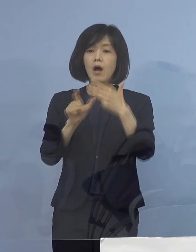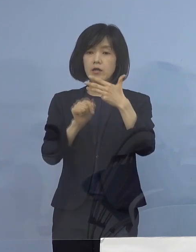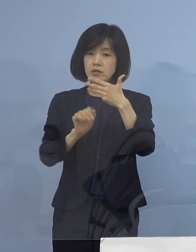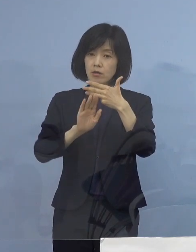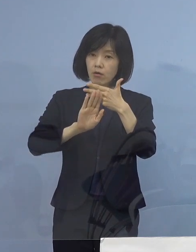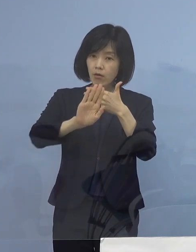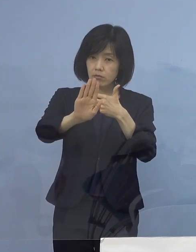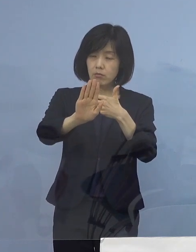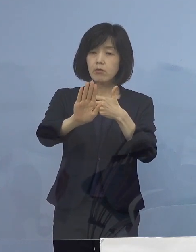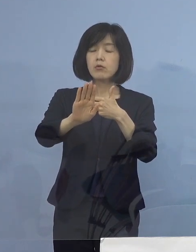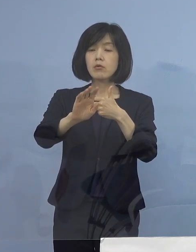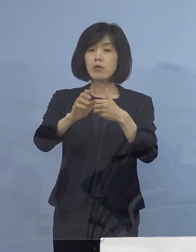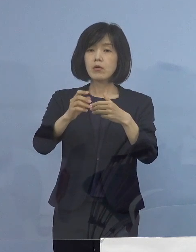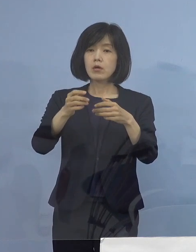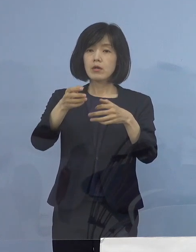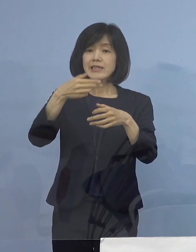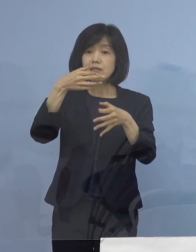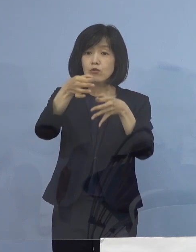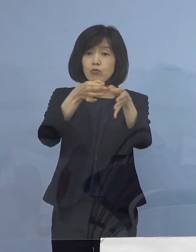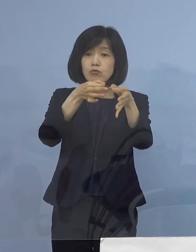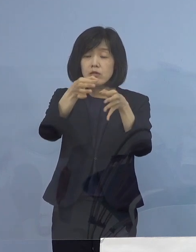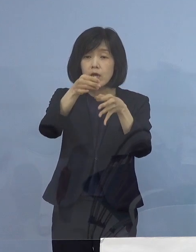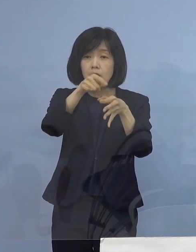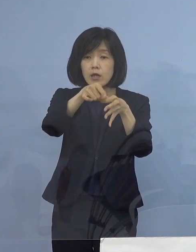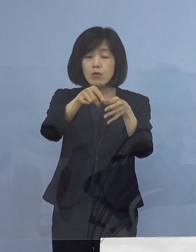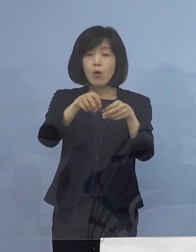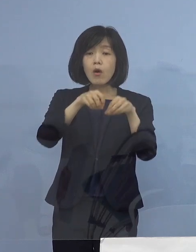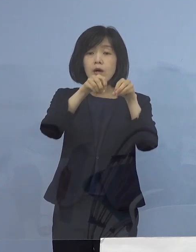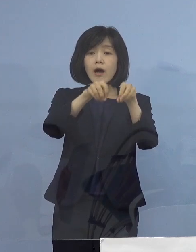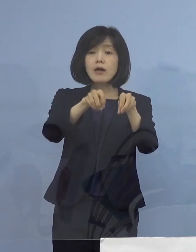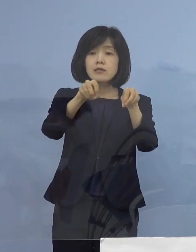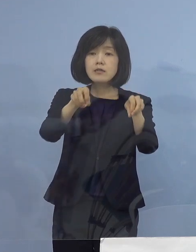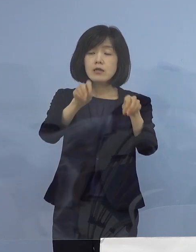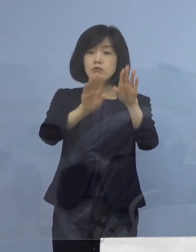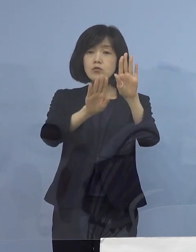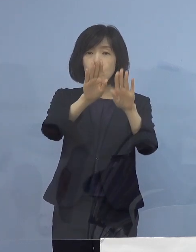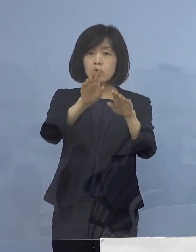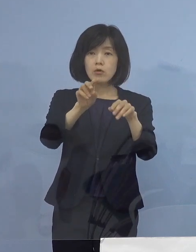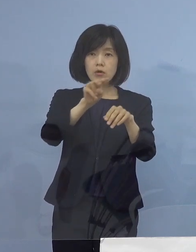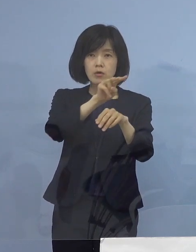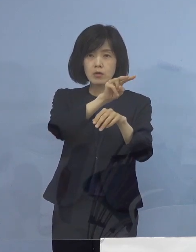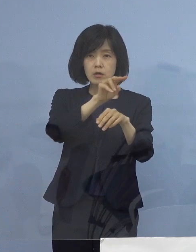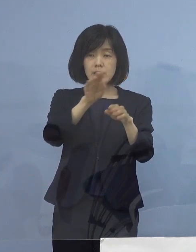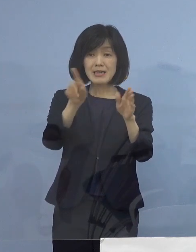例えば飲食店関連 こちらの感染状況も これまでずっと見ていただいておりますが